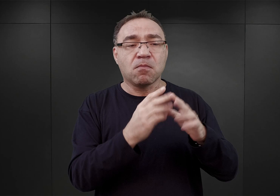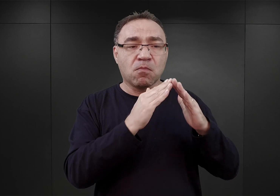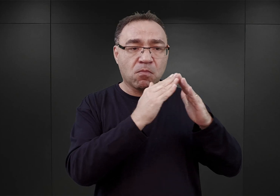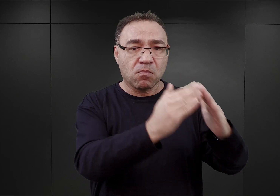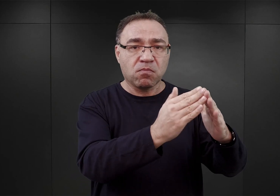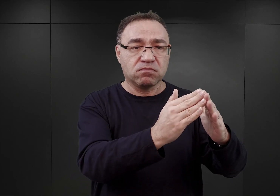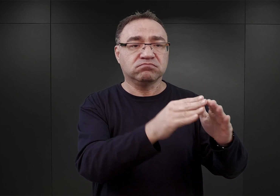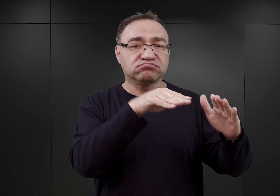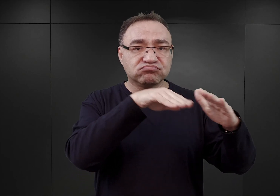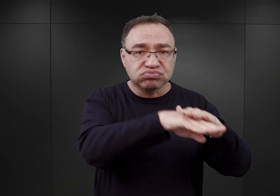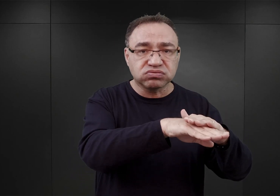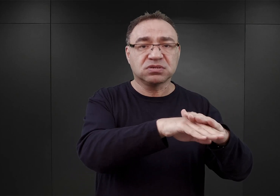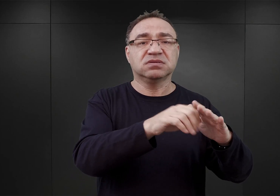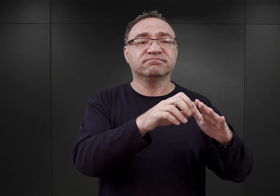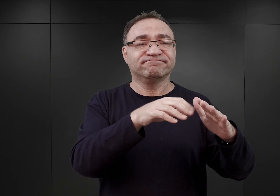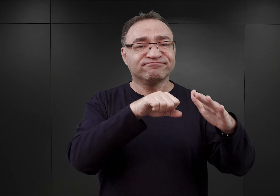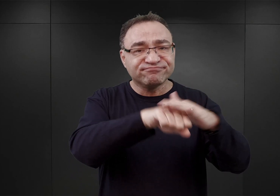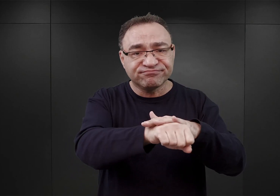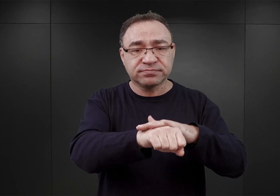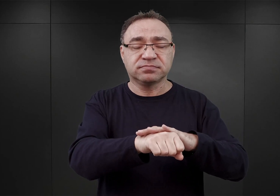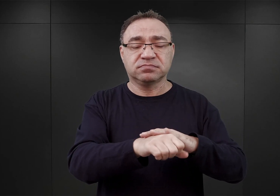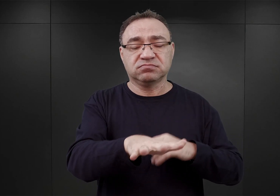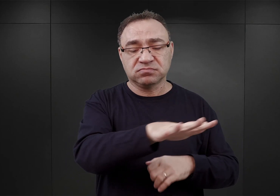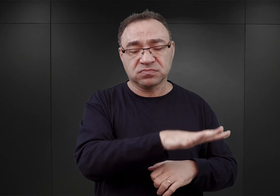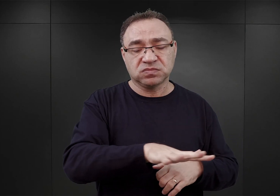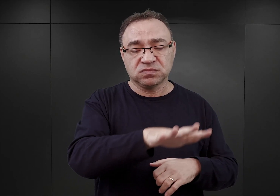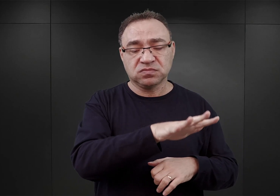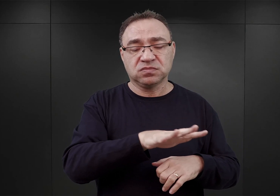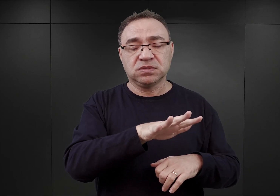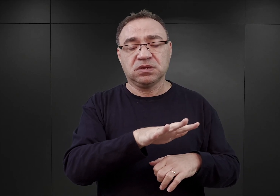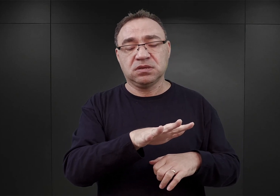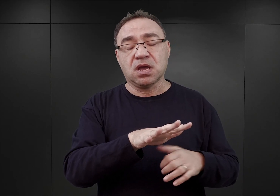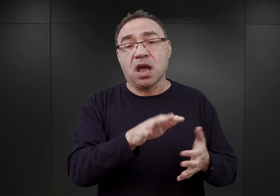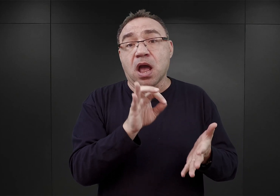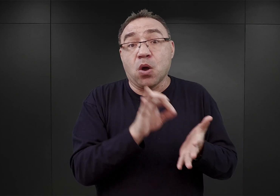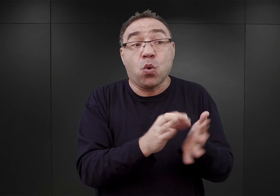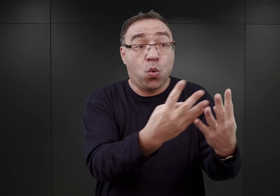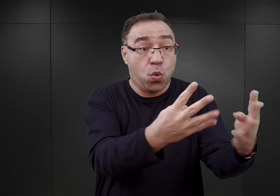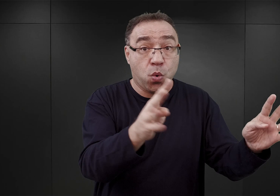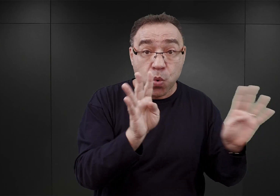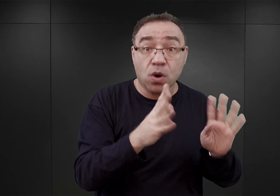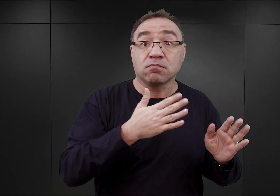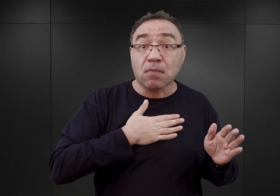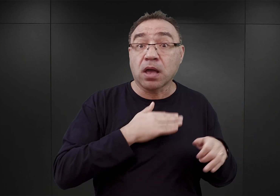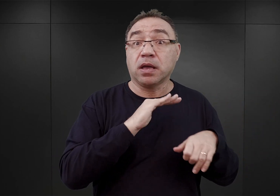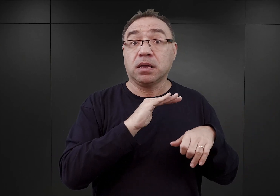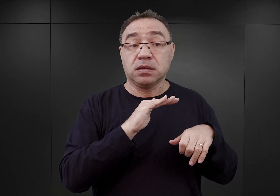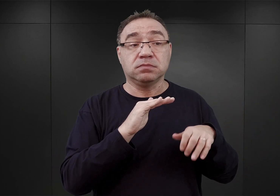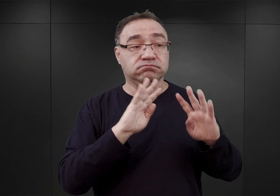Znajdowali się oni w tej części koszar, która była akurat ogrodzona na tyle, na ile wystarczyło